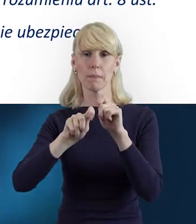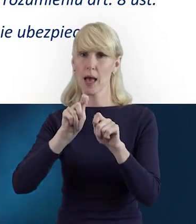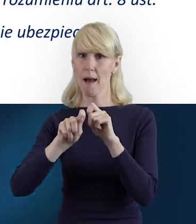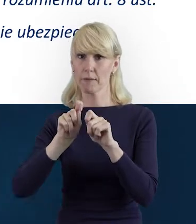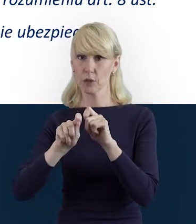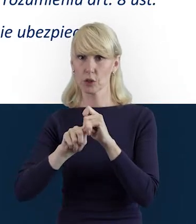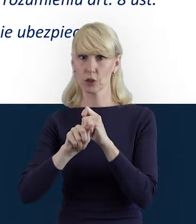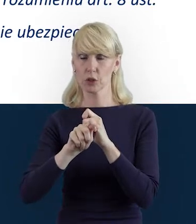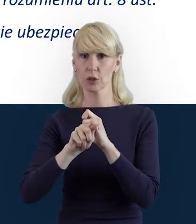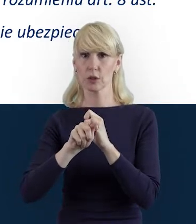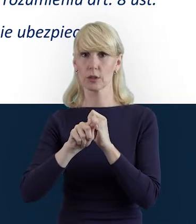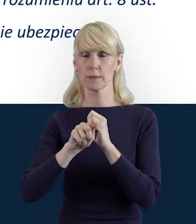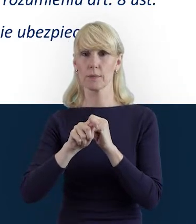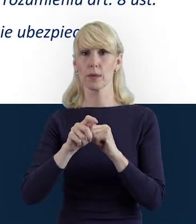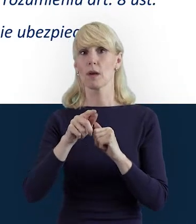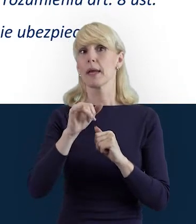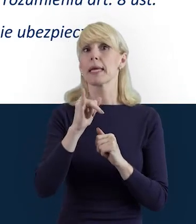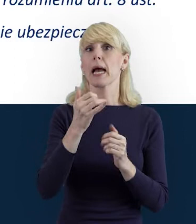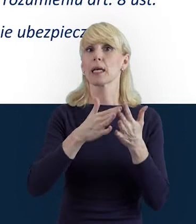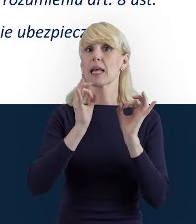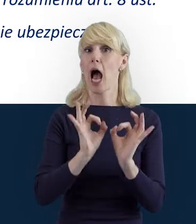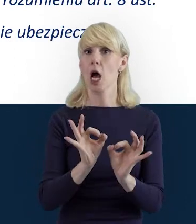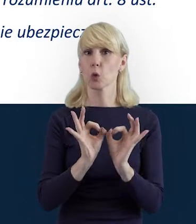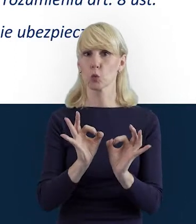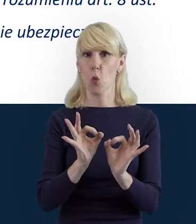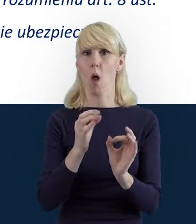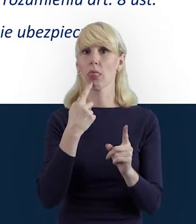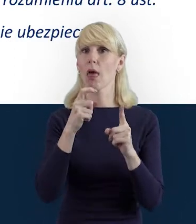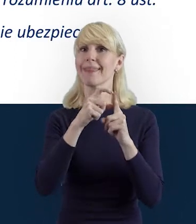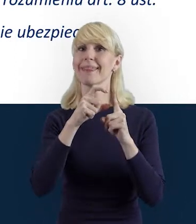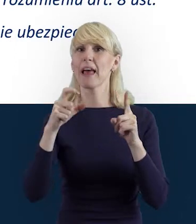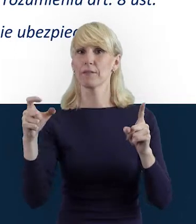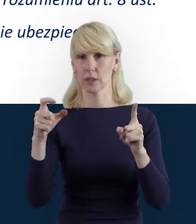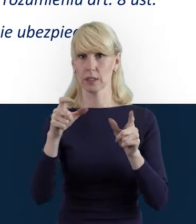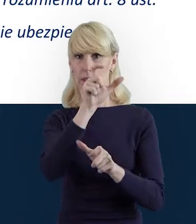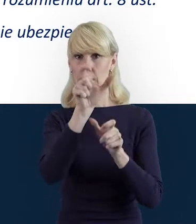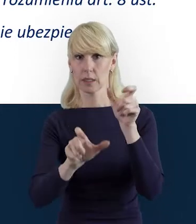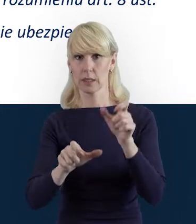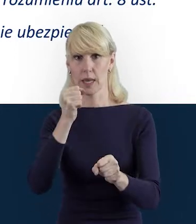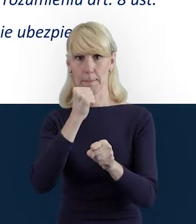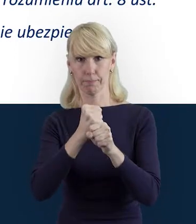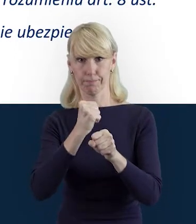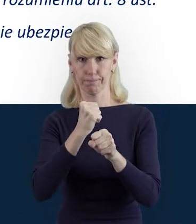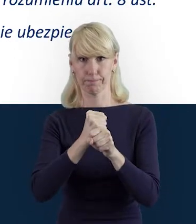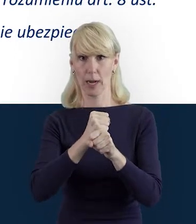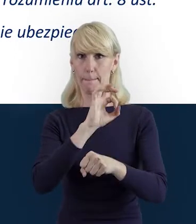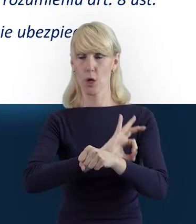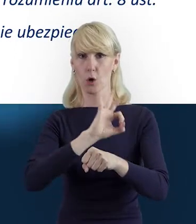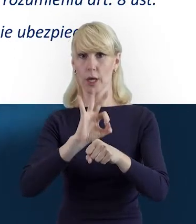jak brzmi aktualna definicja Personelu Projektu, ona została tutaj wyświetlona na slajdzie.